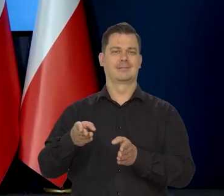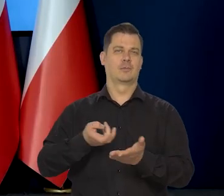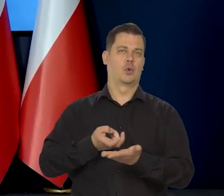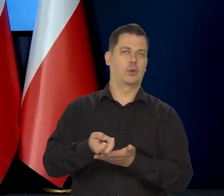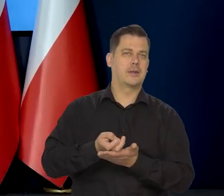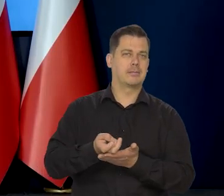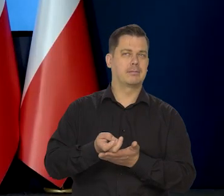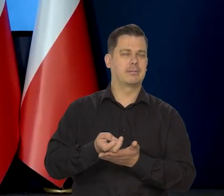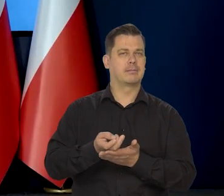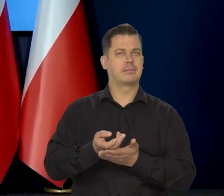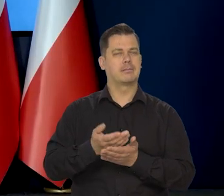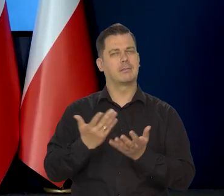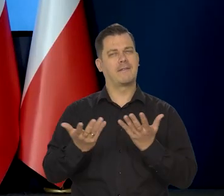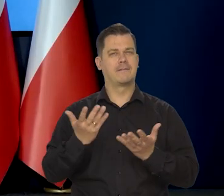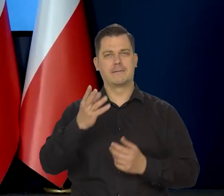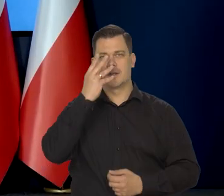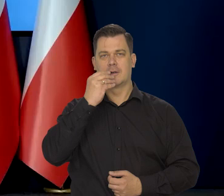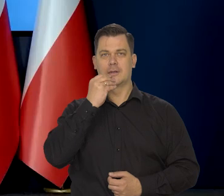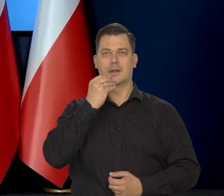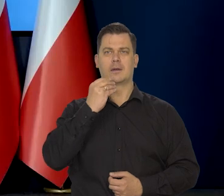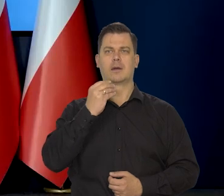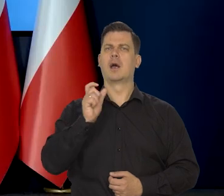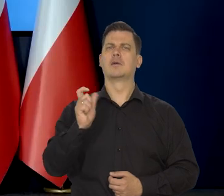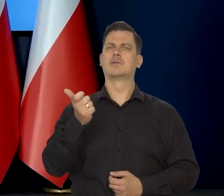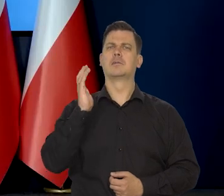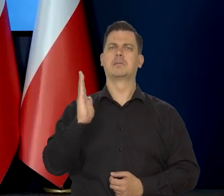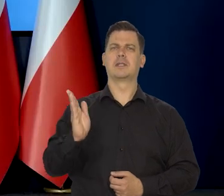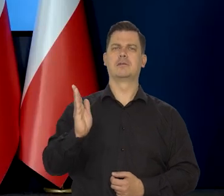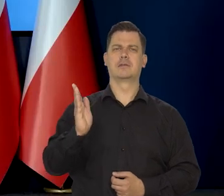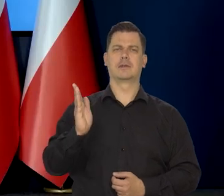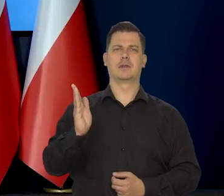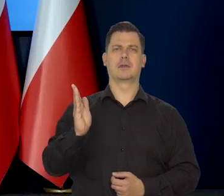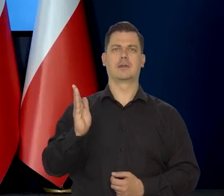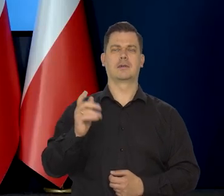a jeżeli później to ewentualnie co może być powodem...,